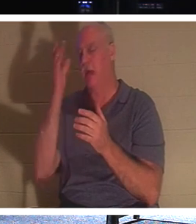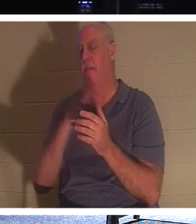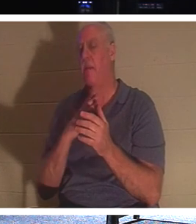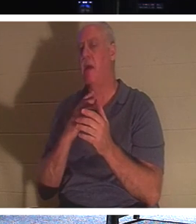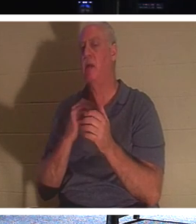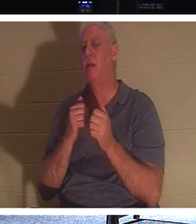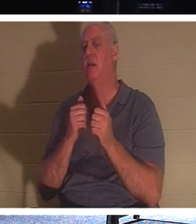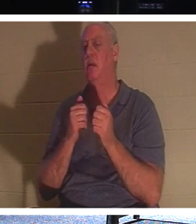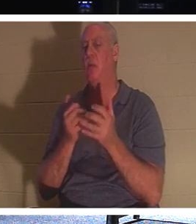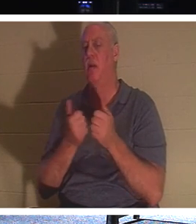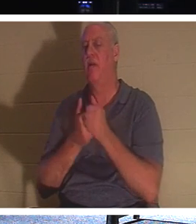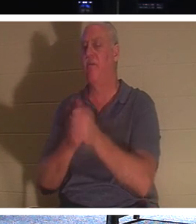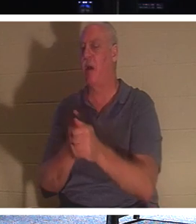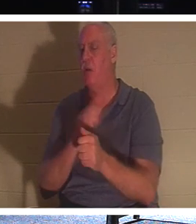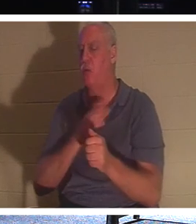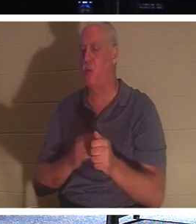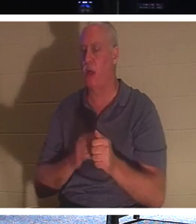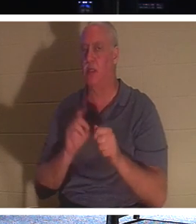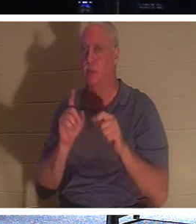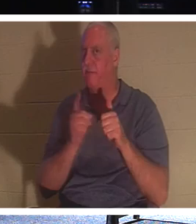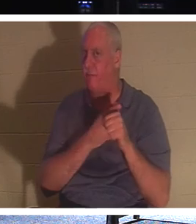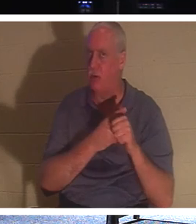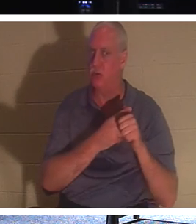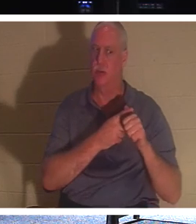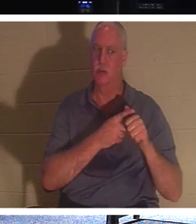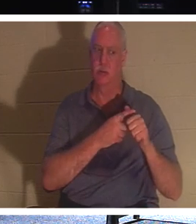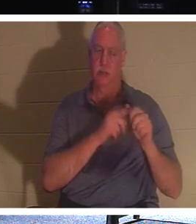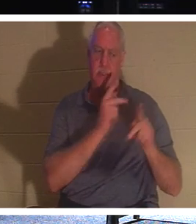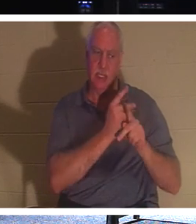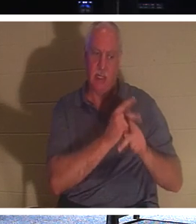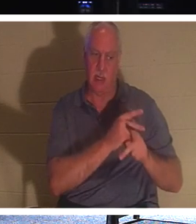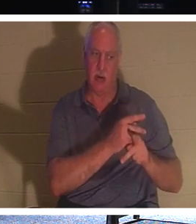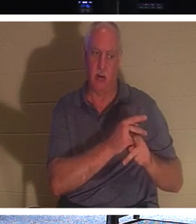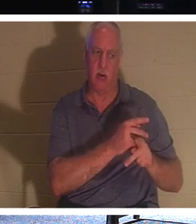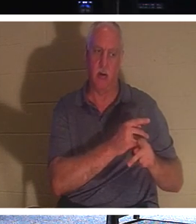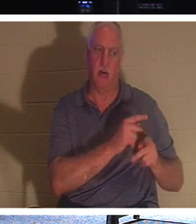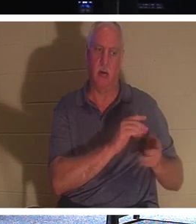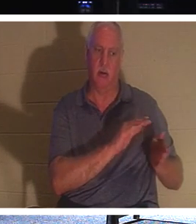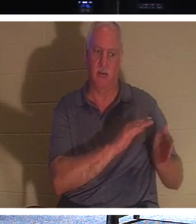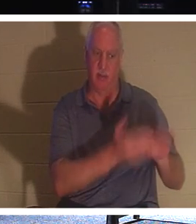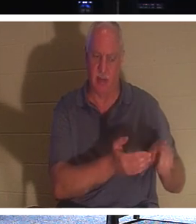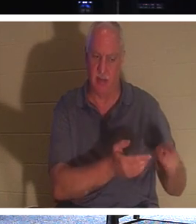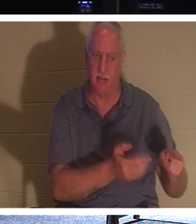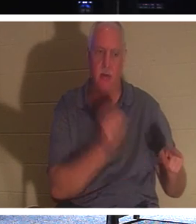"मेरे पीछे आओ और मृतकों को अपने मृतकों को दफनाने दो"। क्या आपने कभी इस बारे में सोचा है? मरे हुए लोग मुर्दे को कैसे